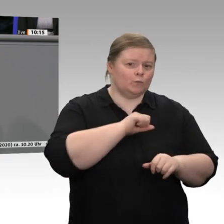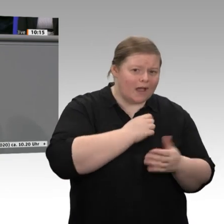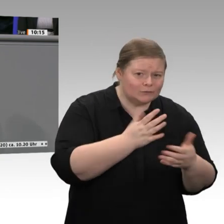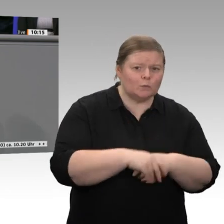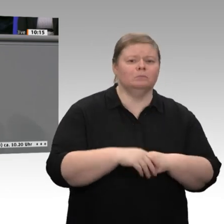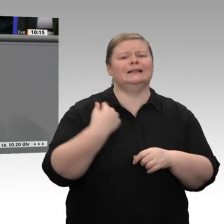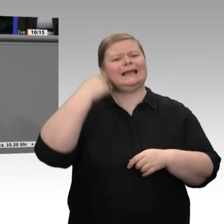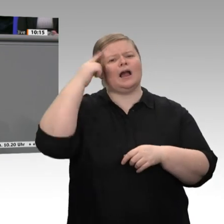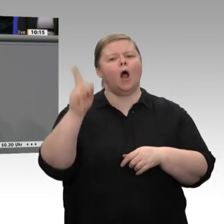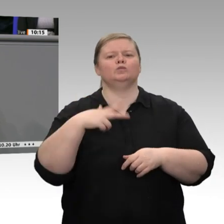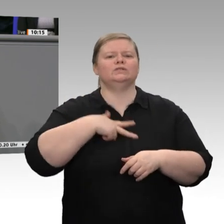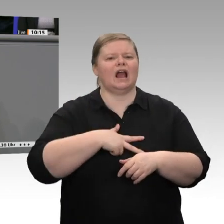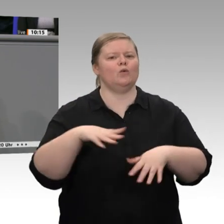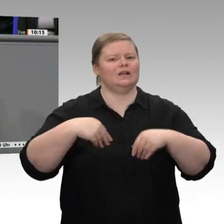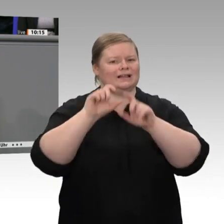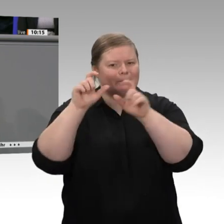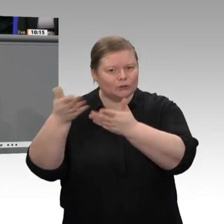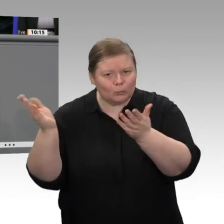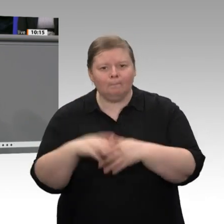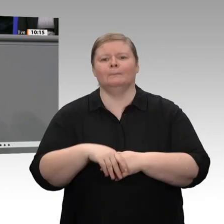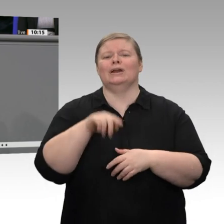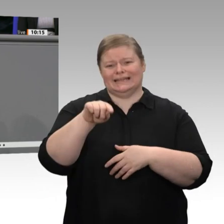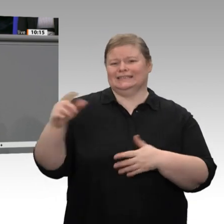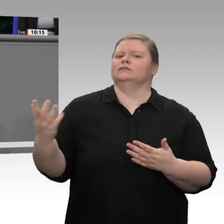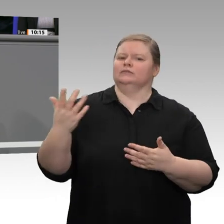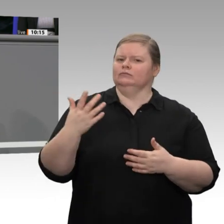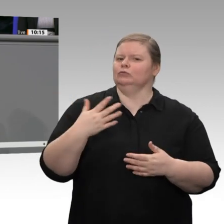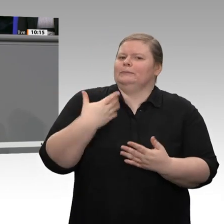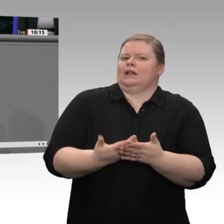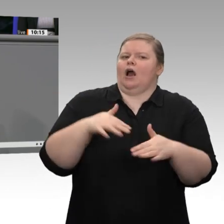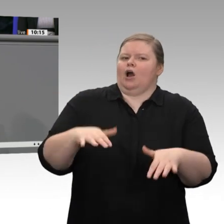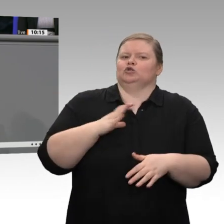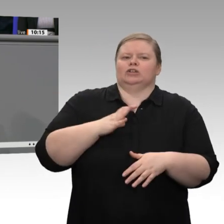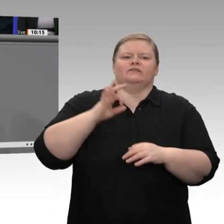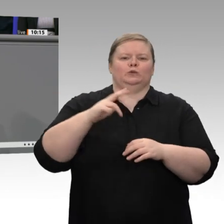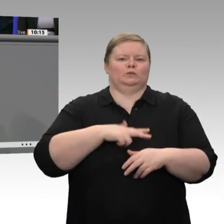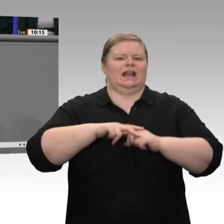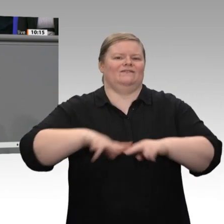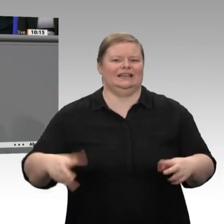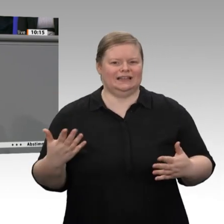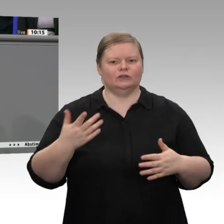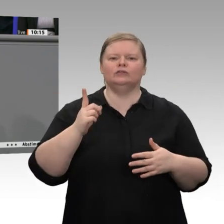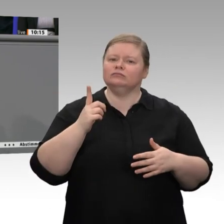für die Lösung von gesellschaftlichen Problemen. Nutzen wir doch diese Chance!